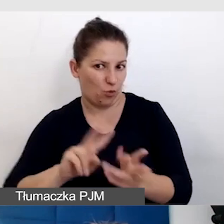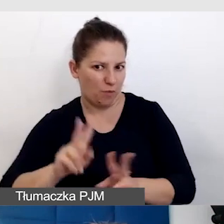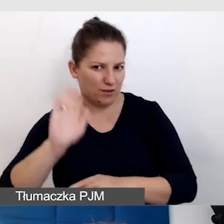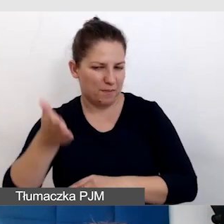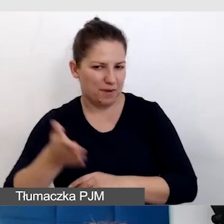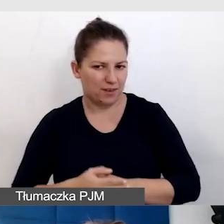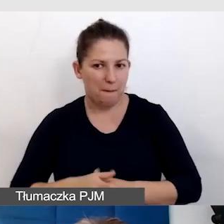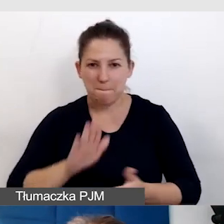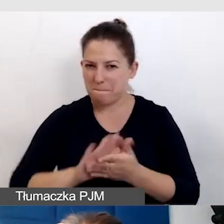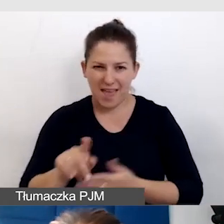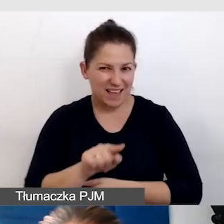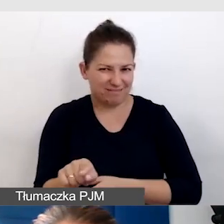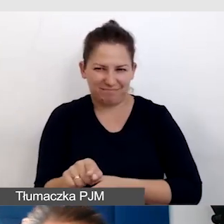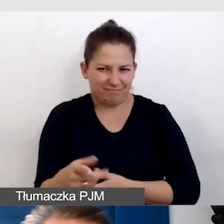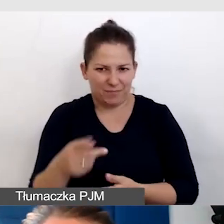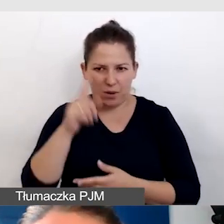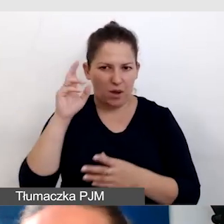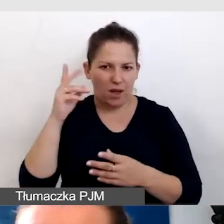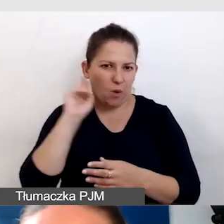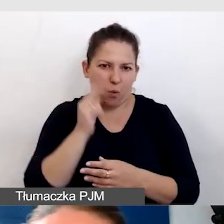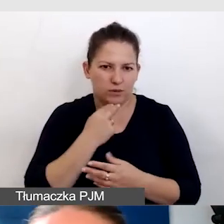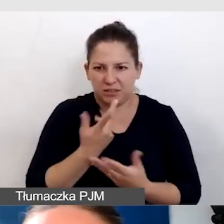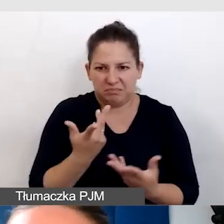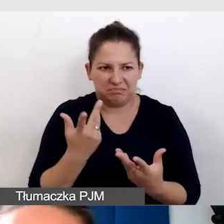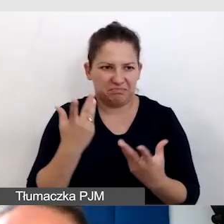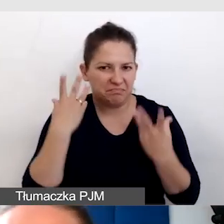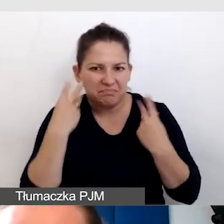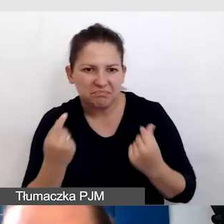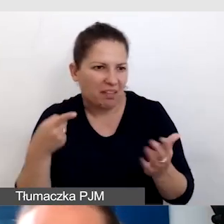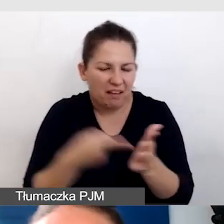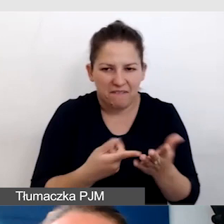Bez tego Głusi na to wydarzenie nie trafią. Robimy tłumaczenie